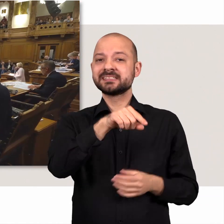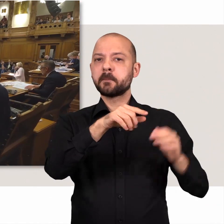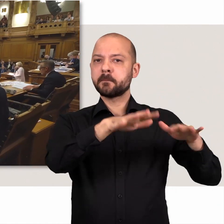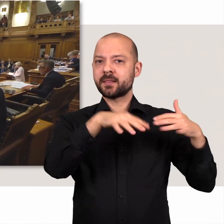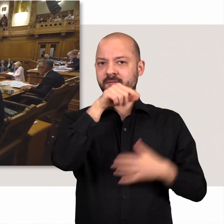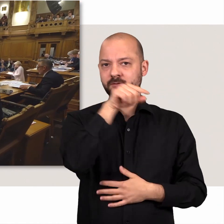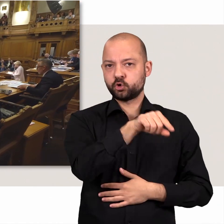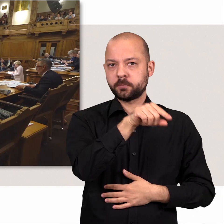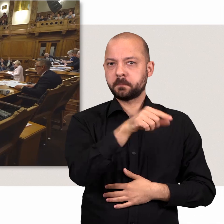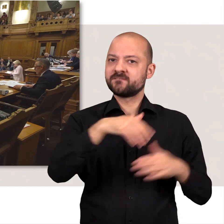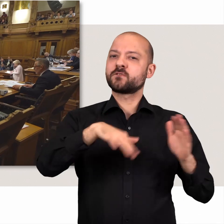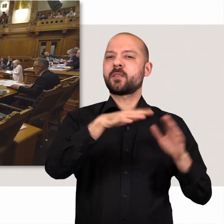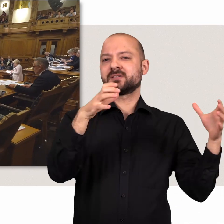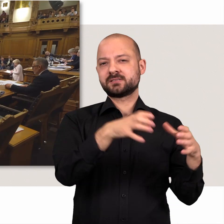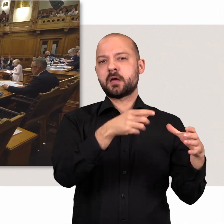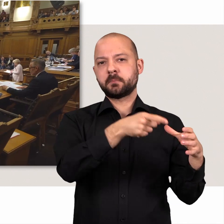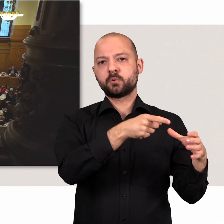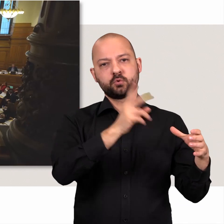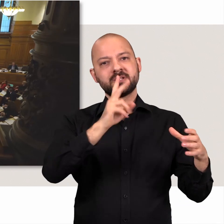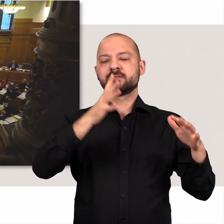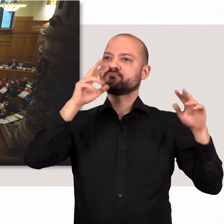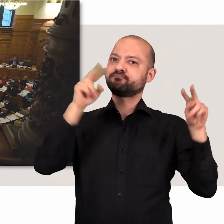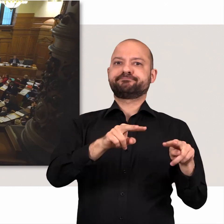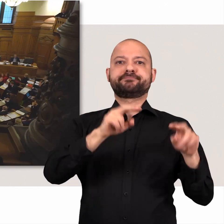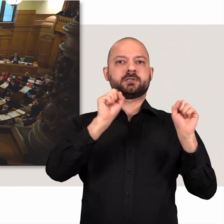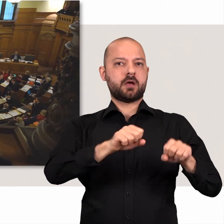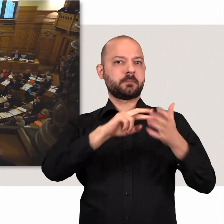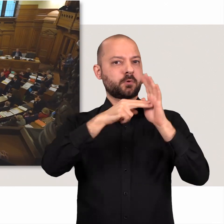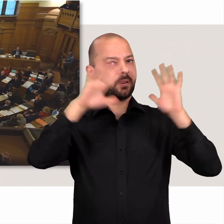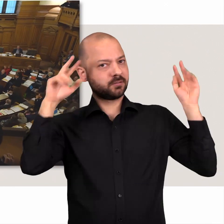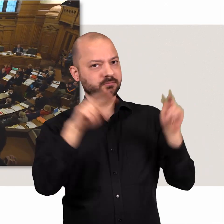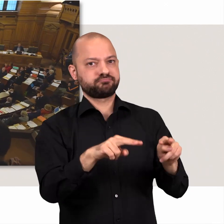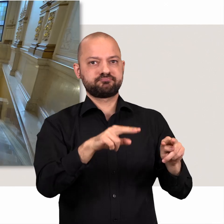Das Plenum, die Vollversammlung der Abgeordneten, ist das Schaufenster der Politik.